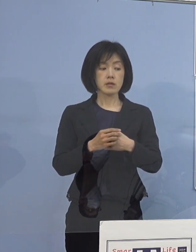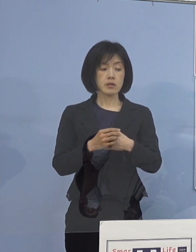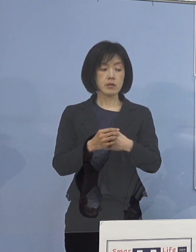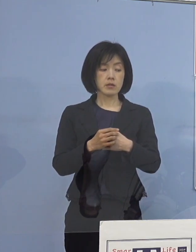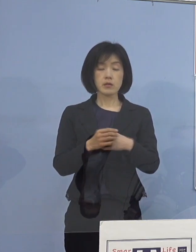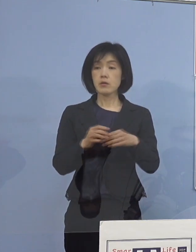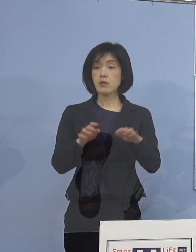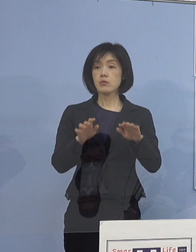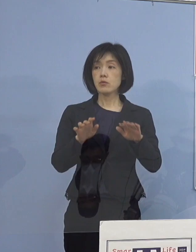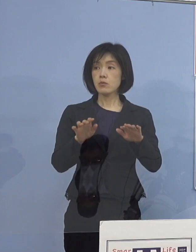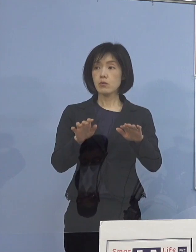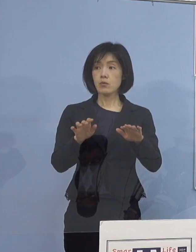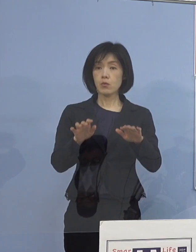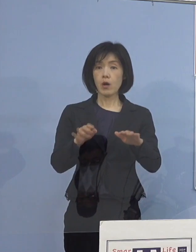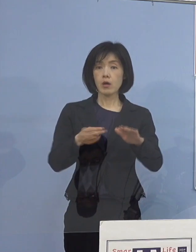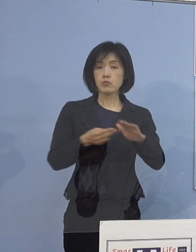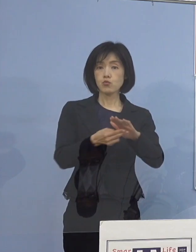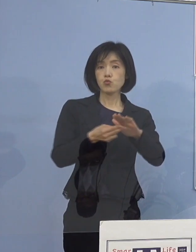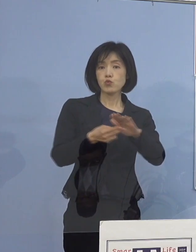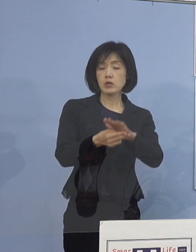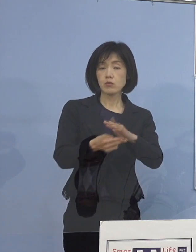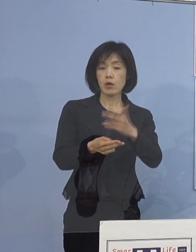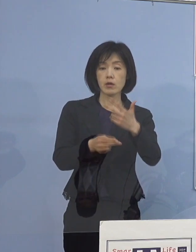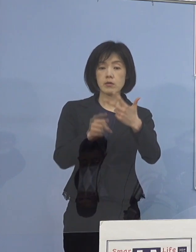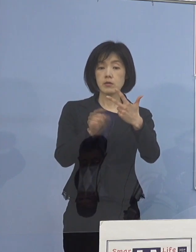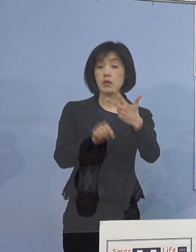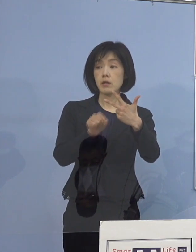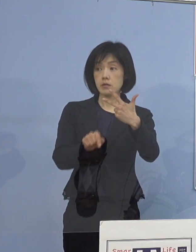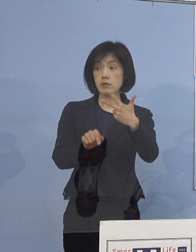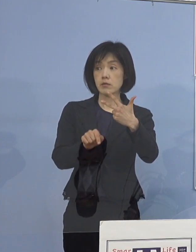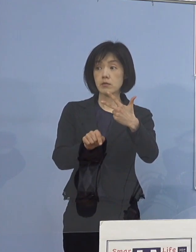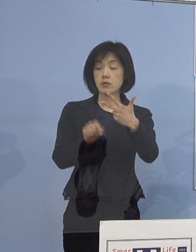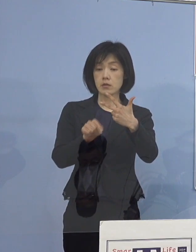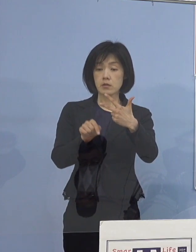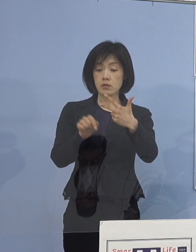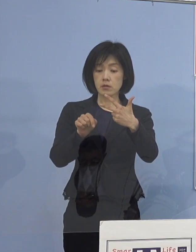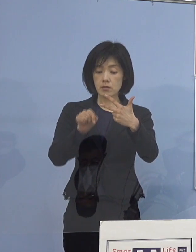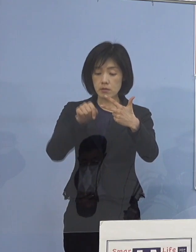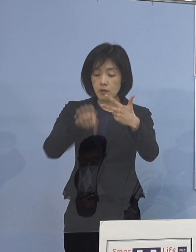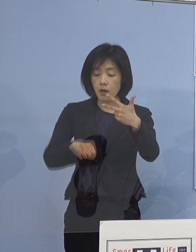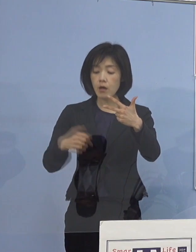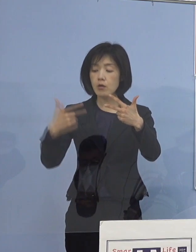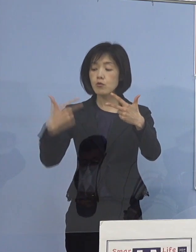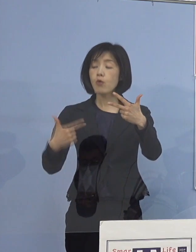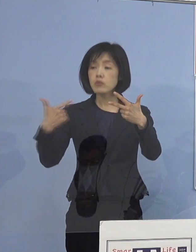今日入院されたのが7名で 6名が高齢者